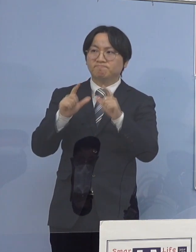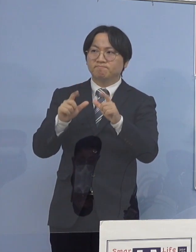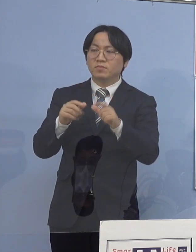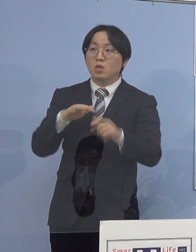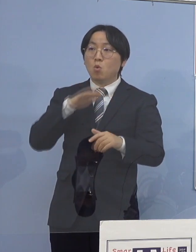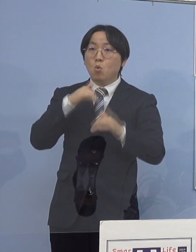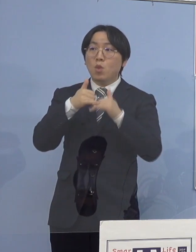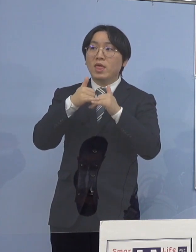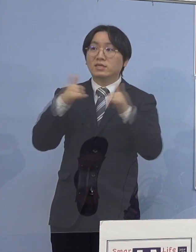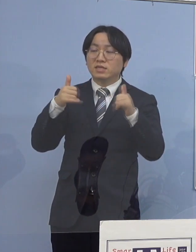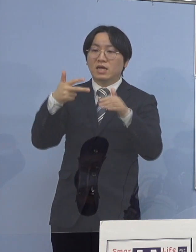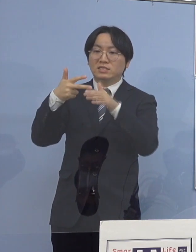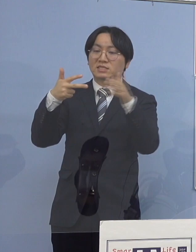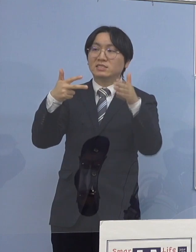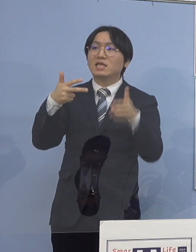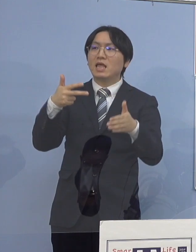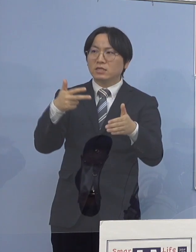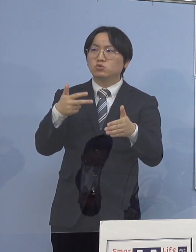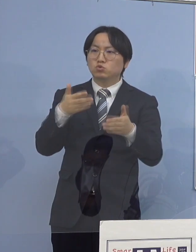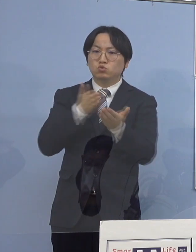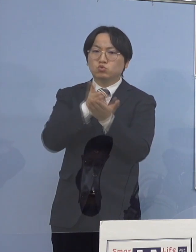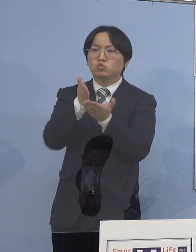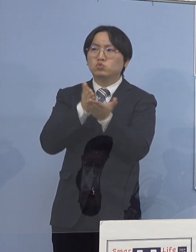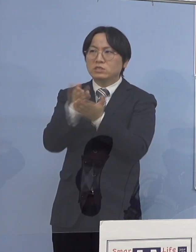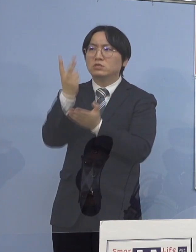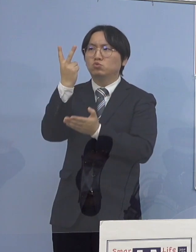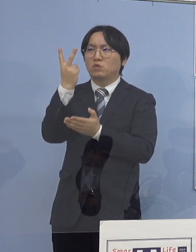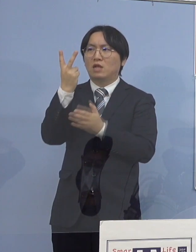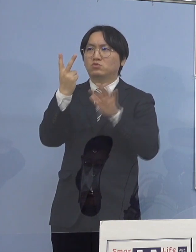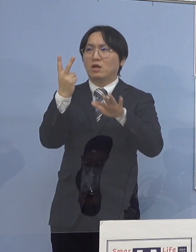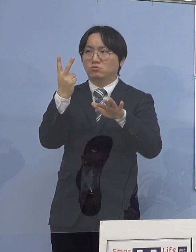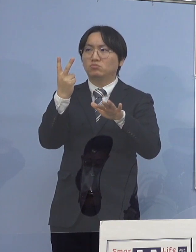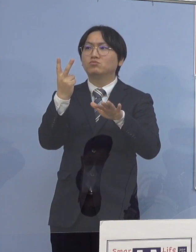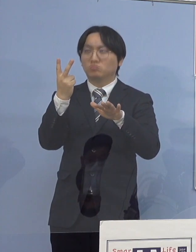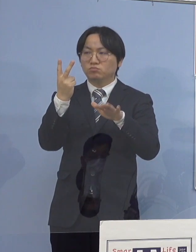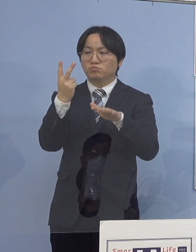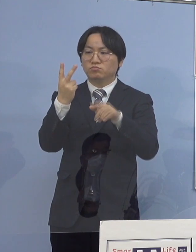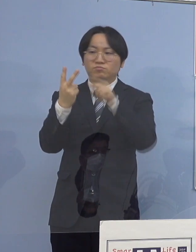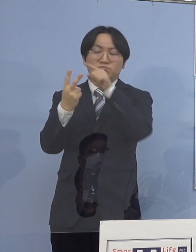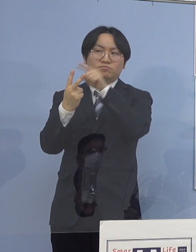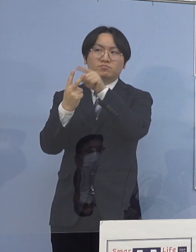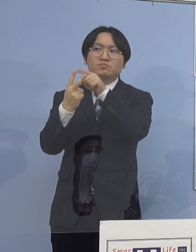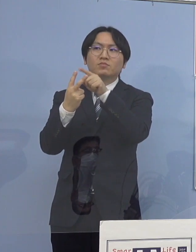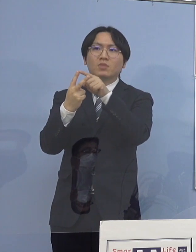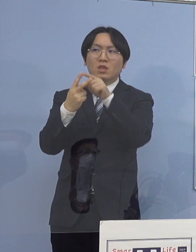つまり1つは入所している施設 ここは防御がかなりしやすい部分があります